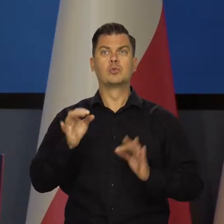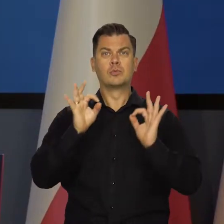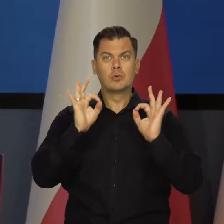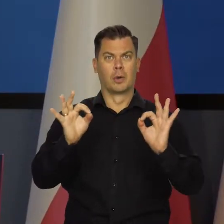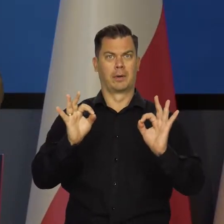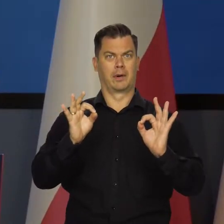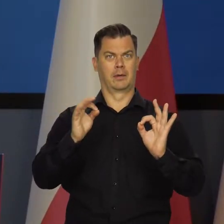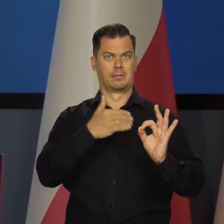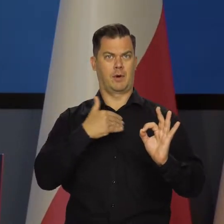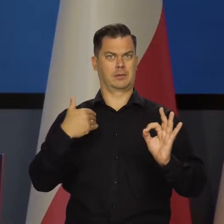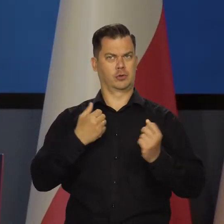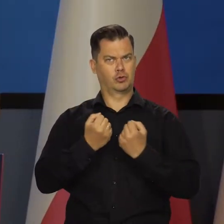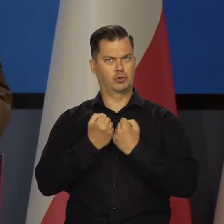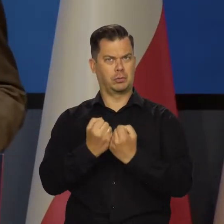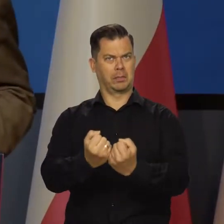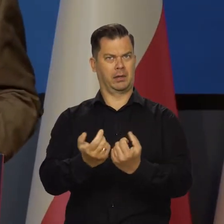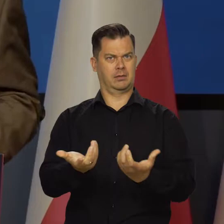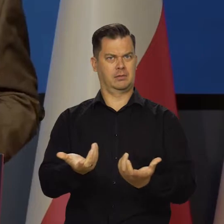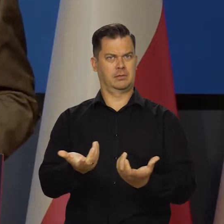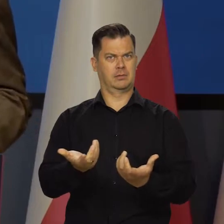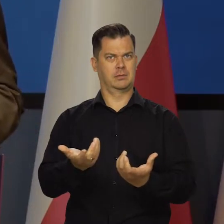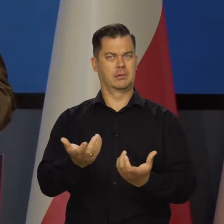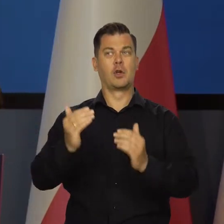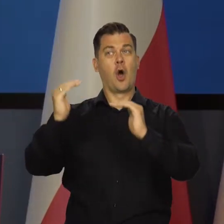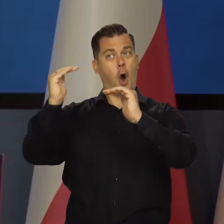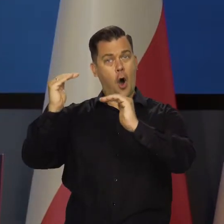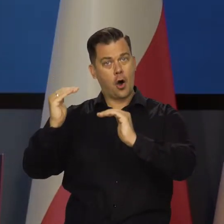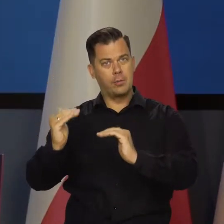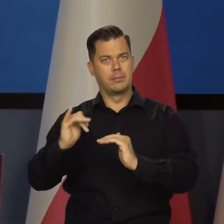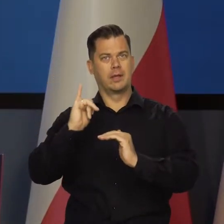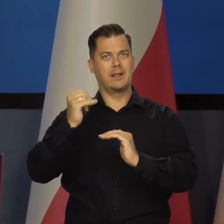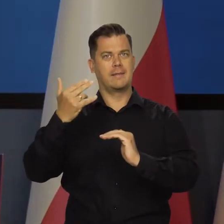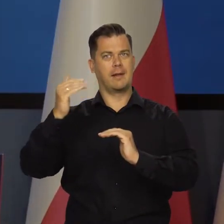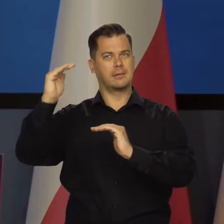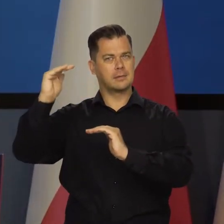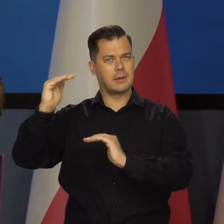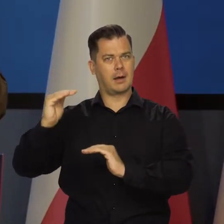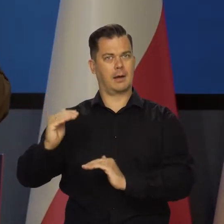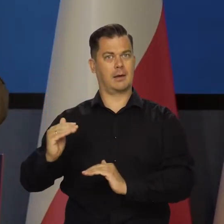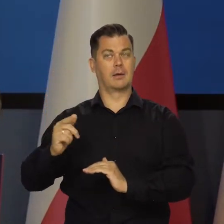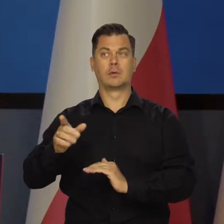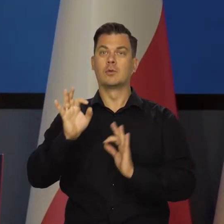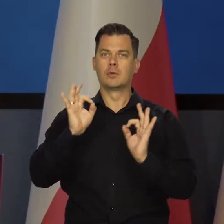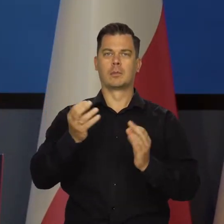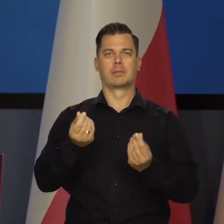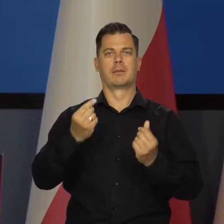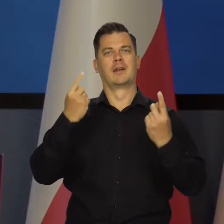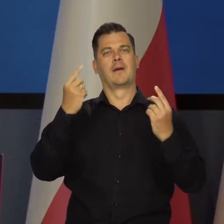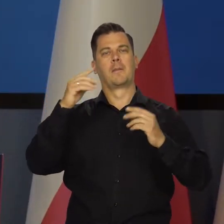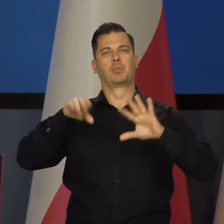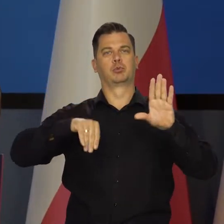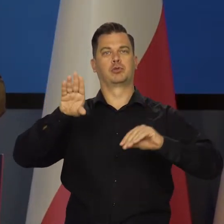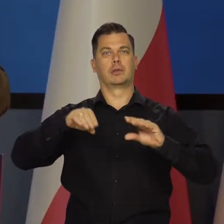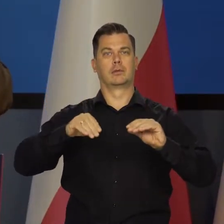Musimy mieć gospodarkę w dobrym stanie, obniżyć inflację, mieć dobrą sytuację budżetową.